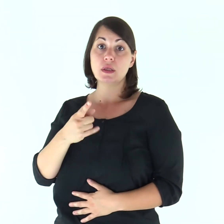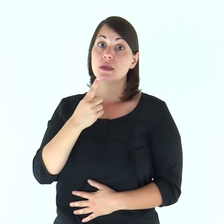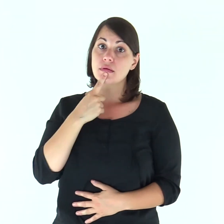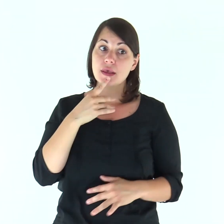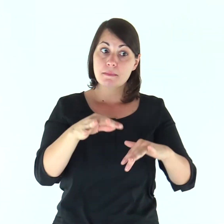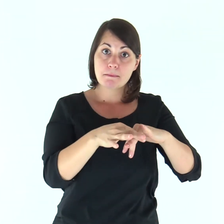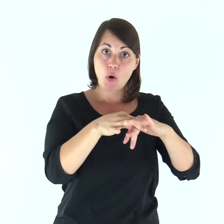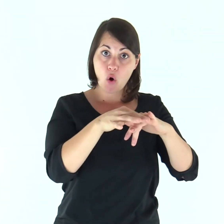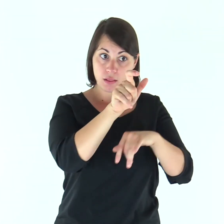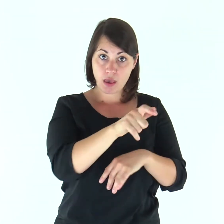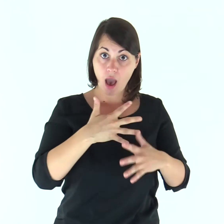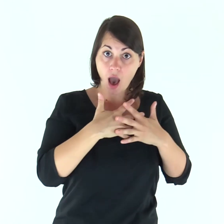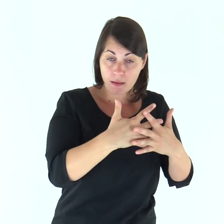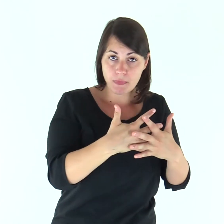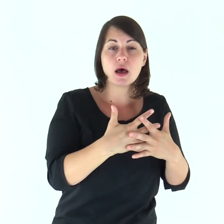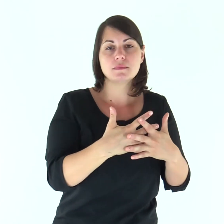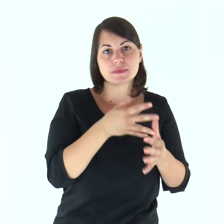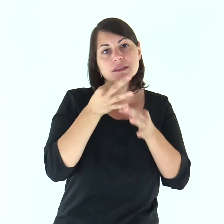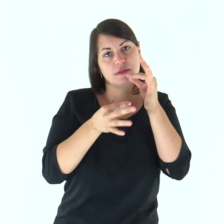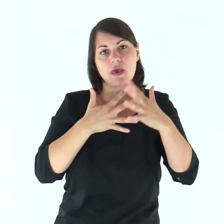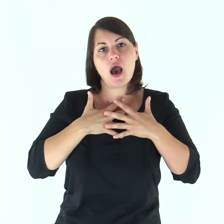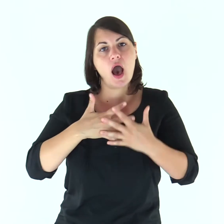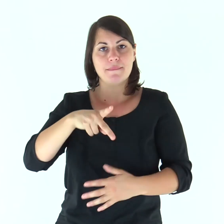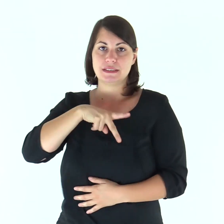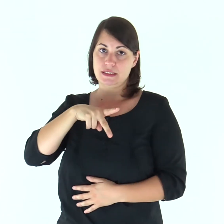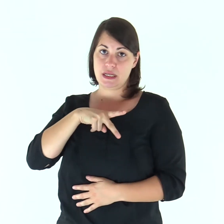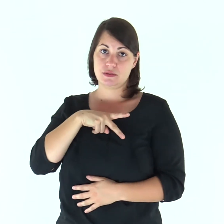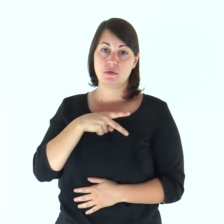chi ama la propria moglie, ama se stesso.